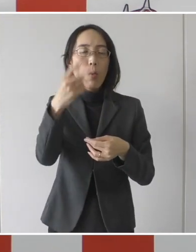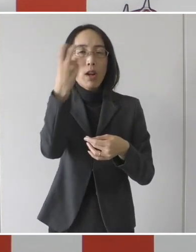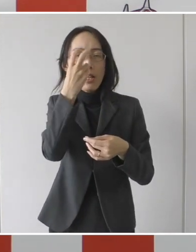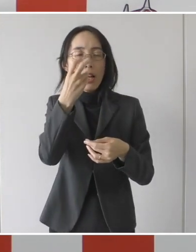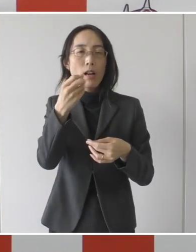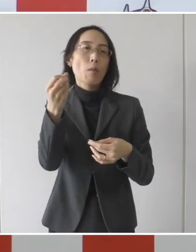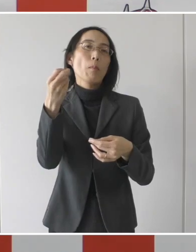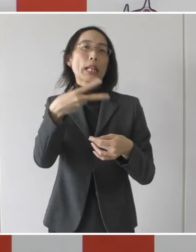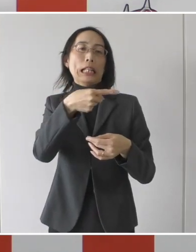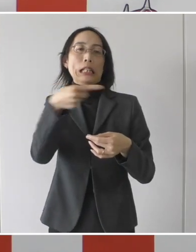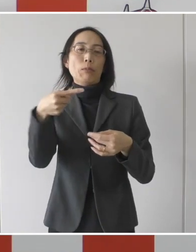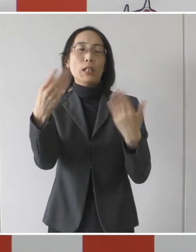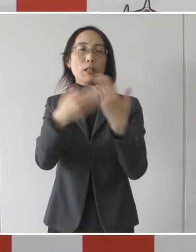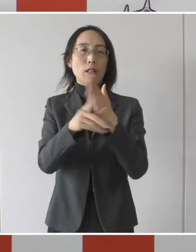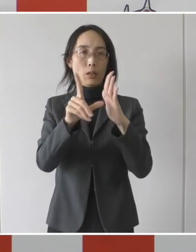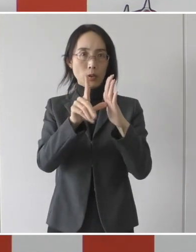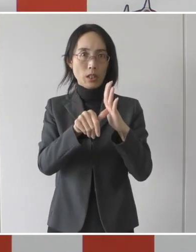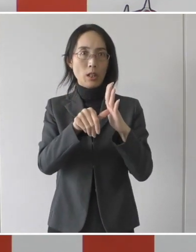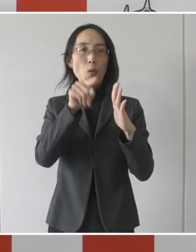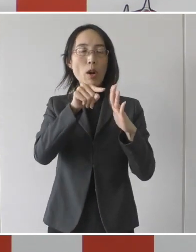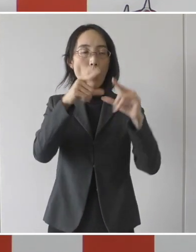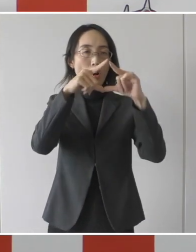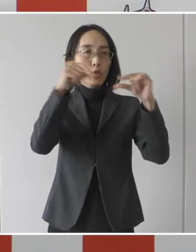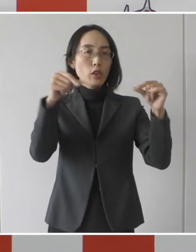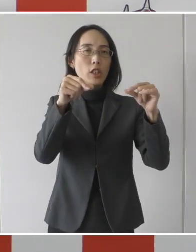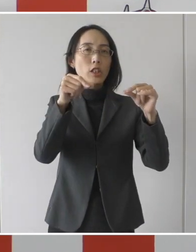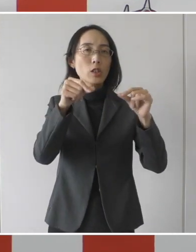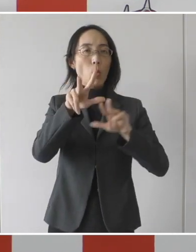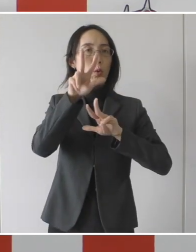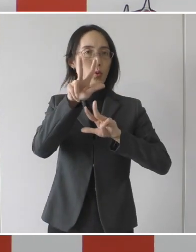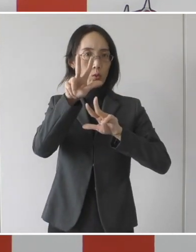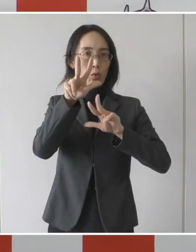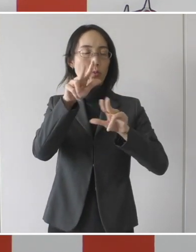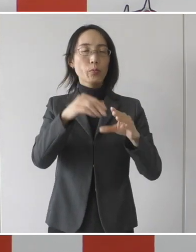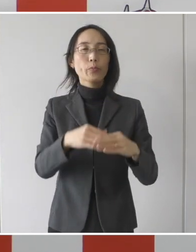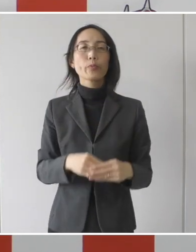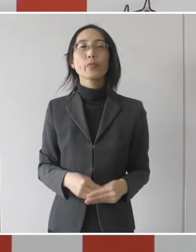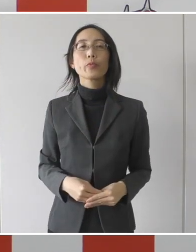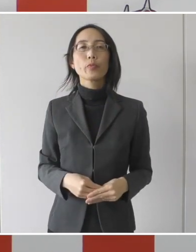これは厚労省の基準です。 転院できるという基準だということです。